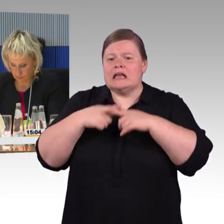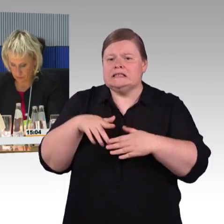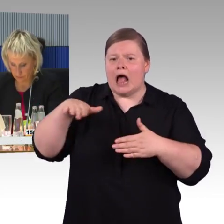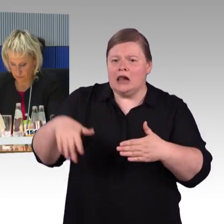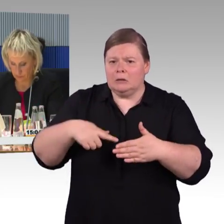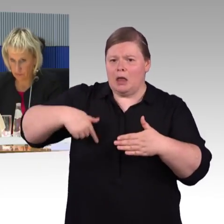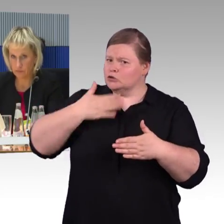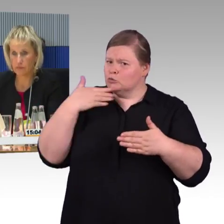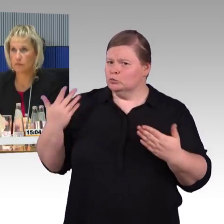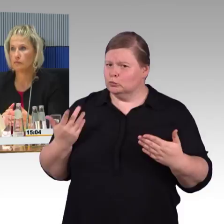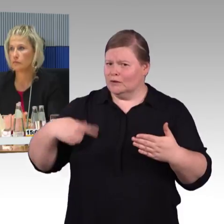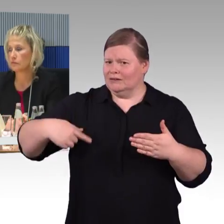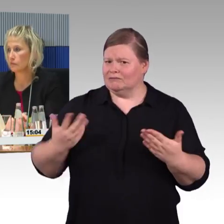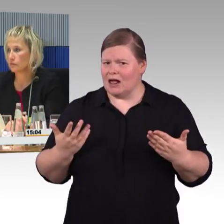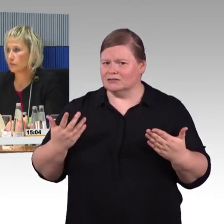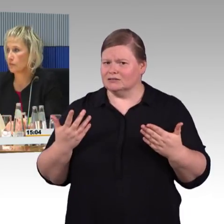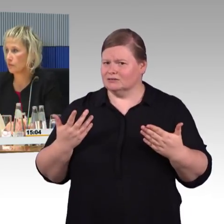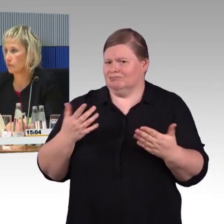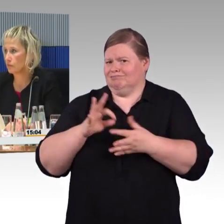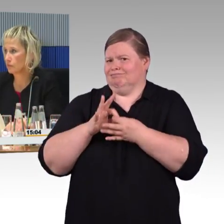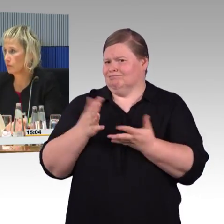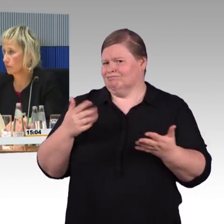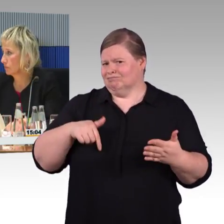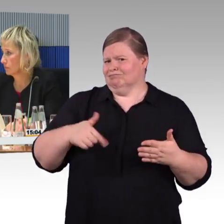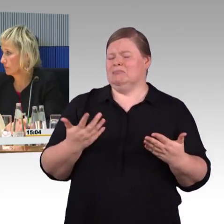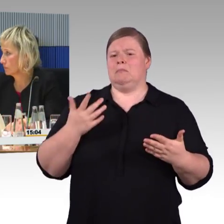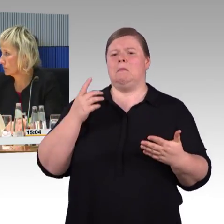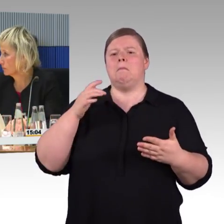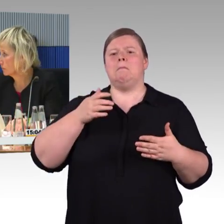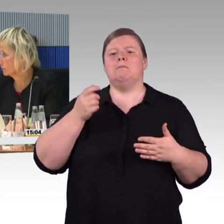hier führt ein Streifen von der Tür bis zur Bushaltestelle,